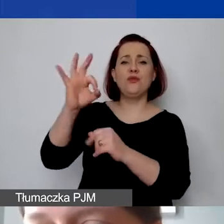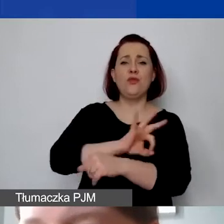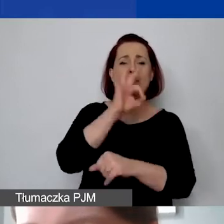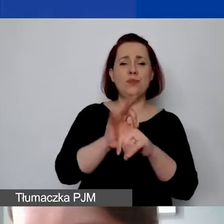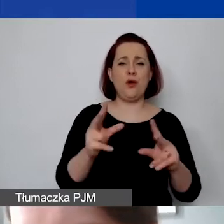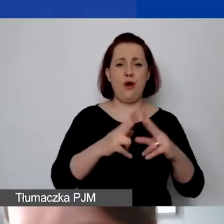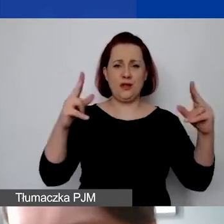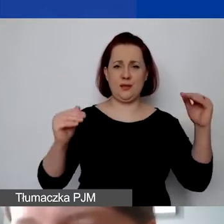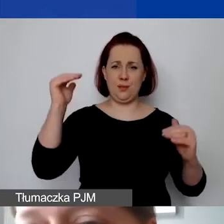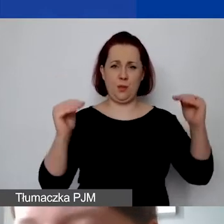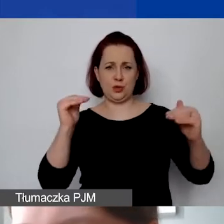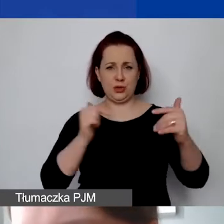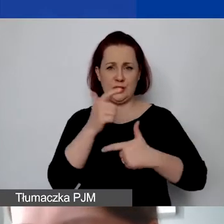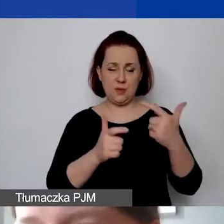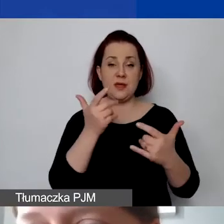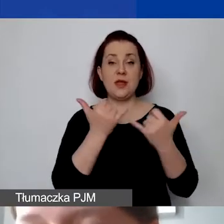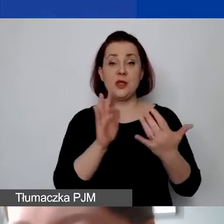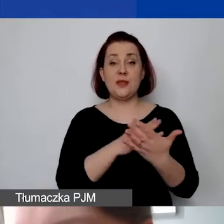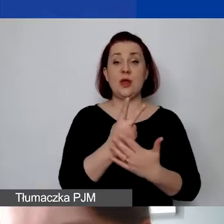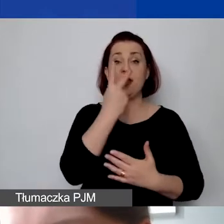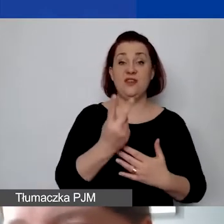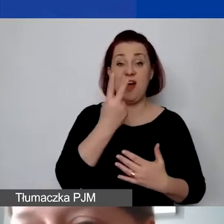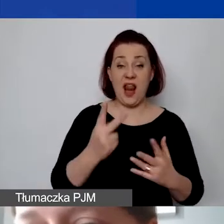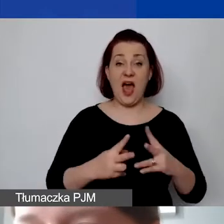Jeżeli to będą dwa lata, to trzeba ten budżet mieć dwuletni